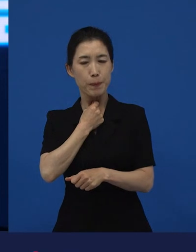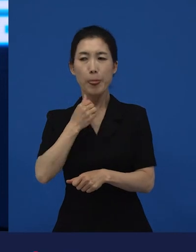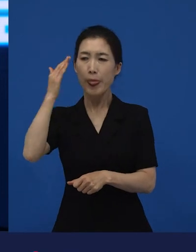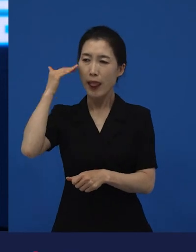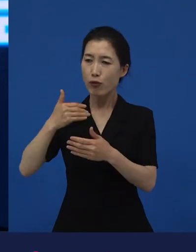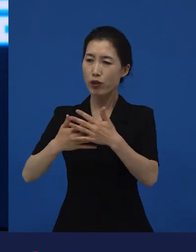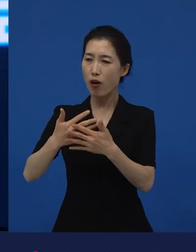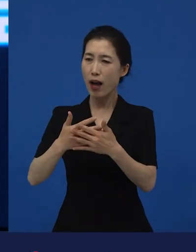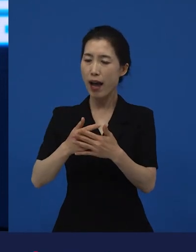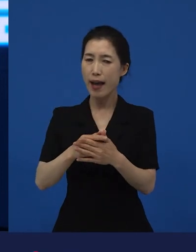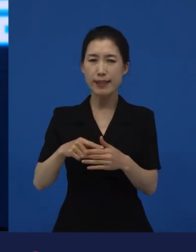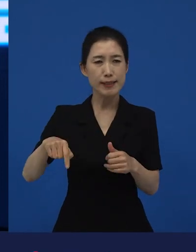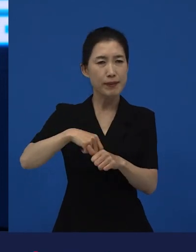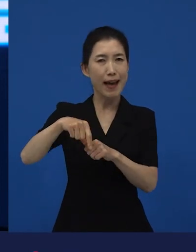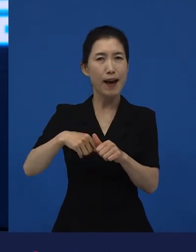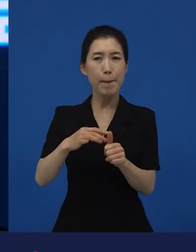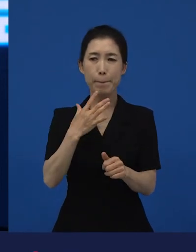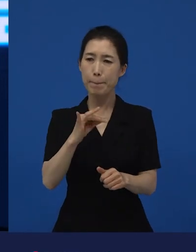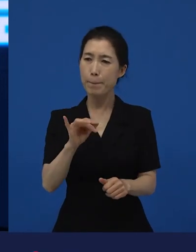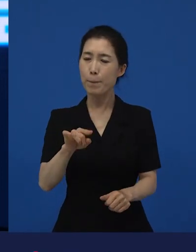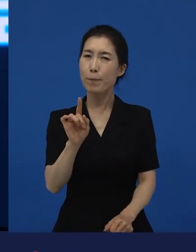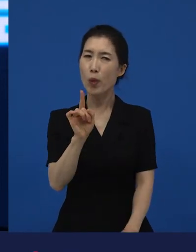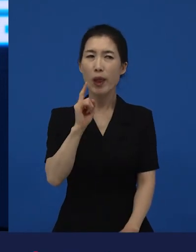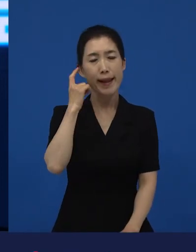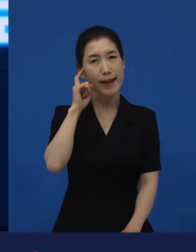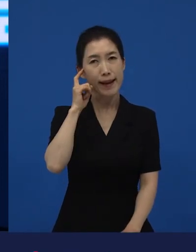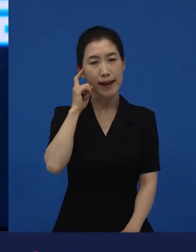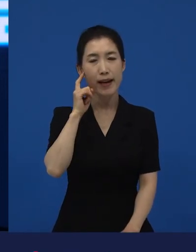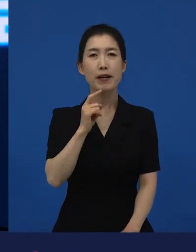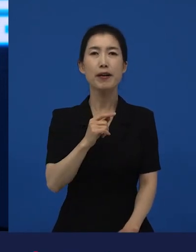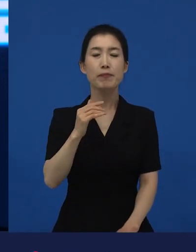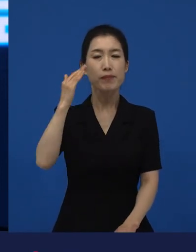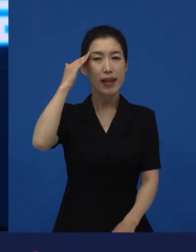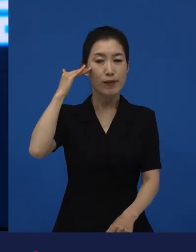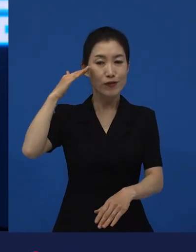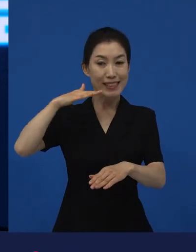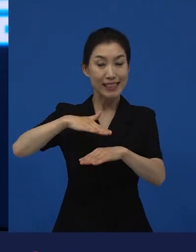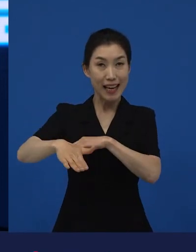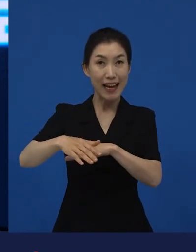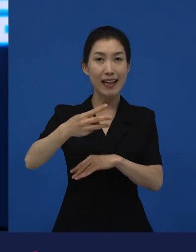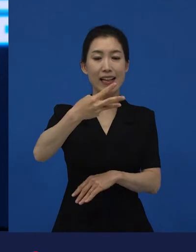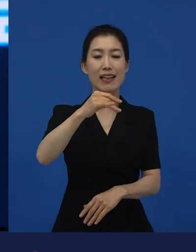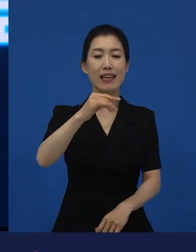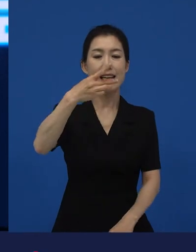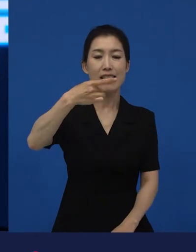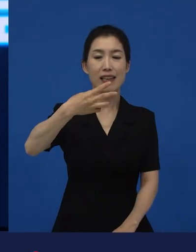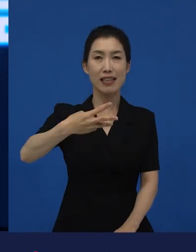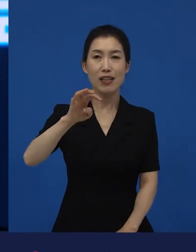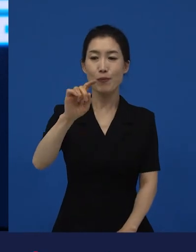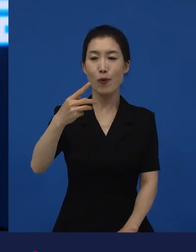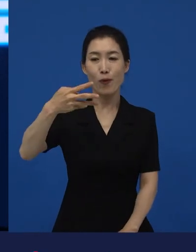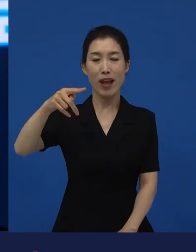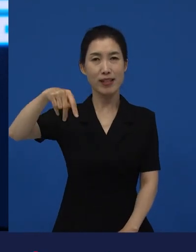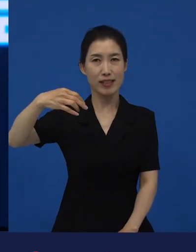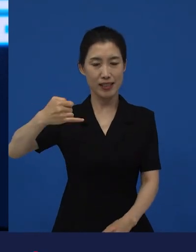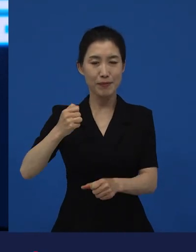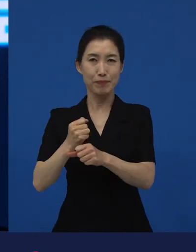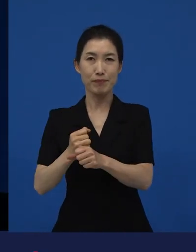그렇지만 영화가 어쨌든 저는 한국판 굉장히 만족스럽고 좋은 작품이라고 생각을 하는데